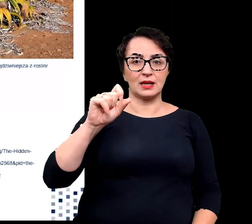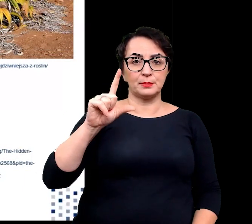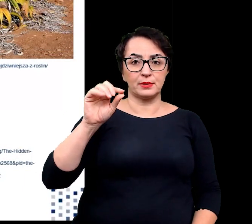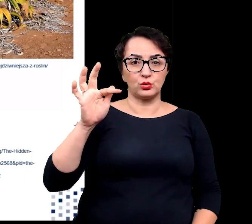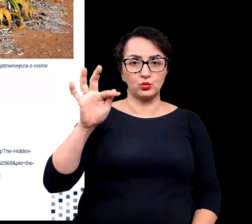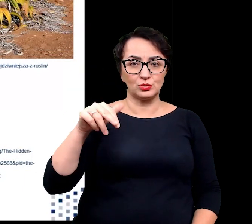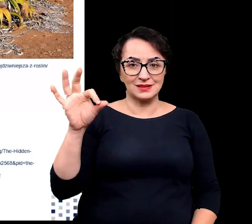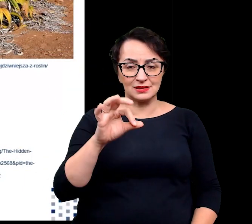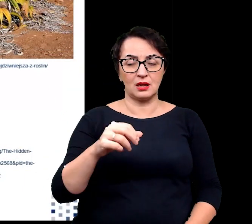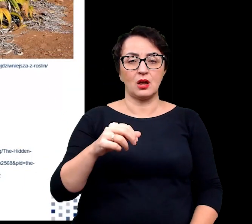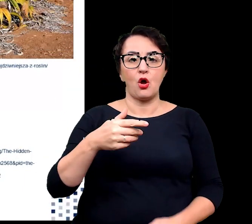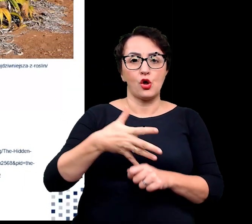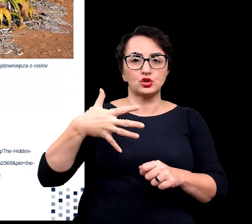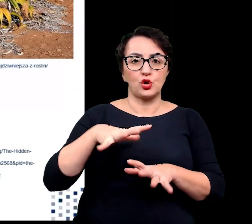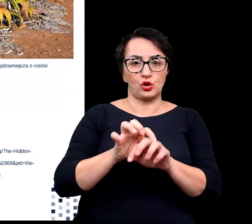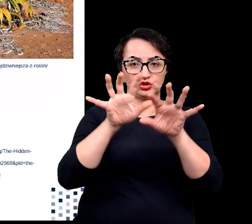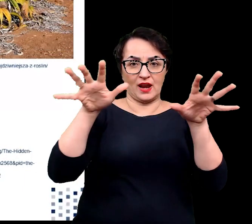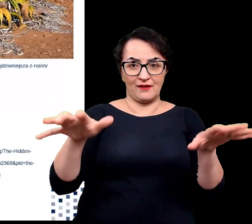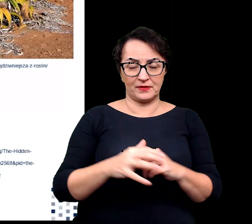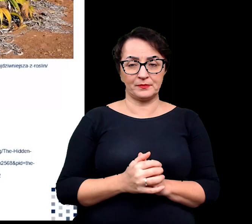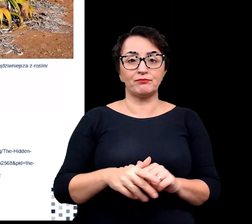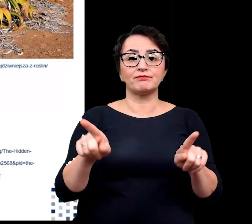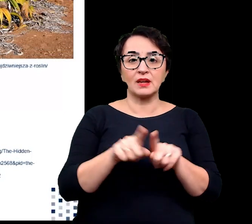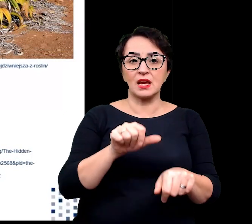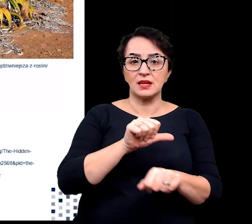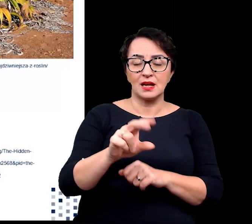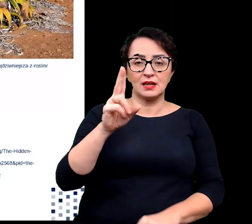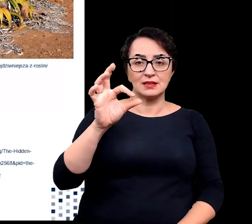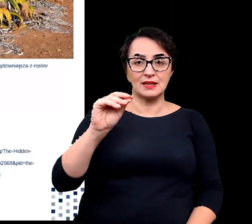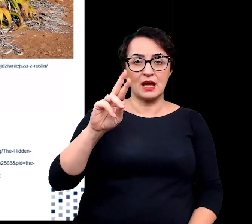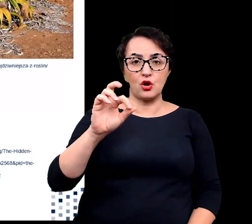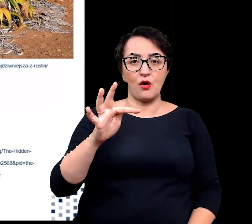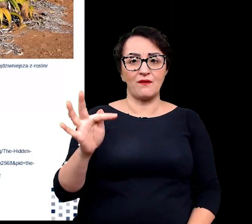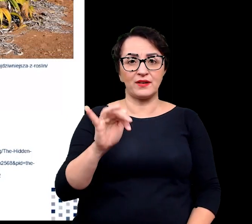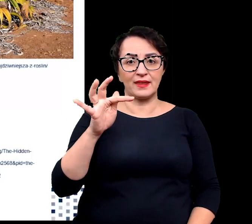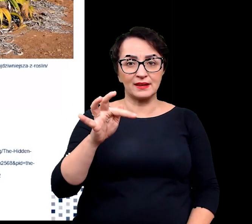Nie możemy również zapomnieć o kserofitach występujących na terenach chłodnych i suchych,